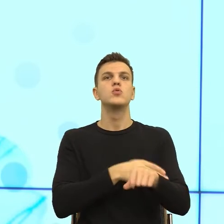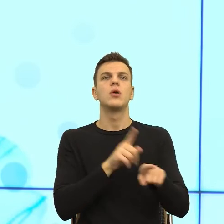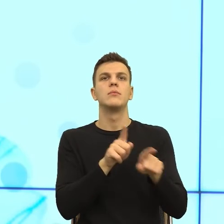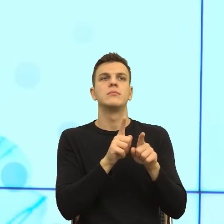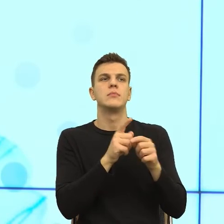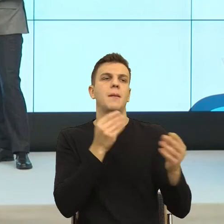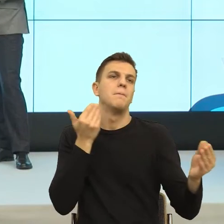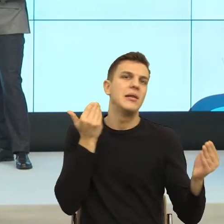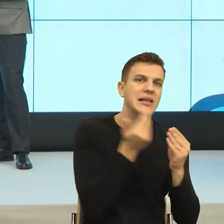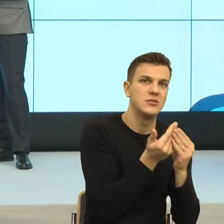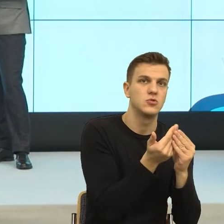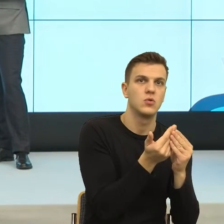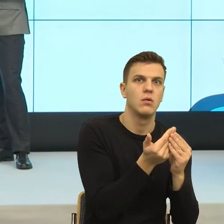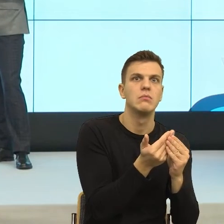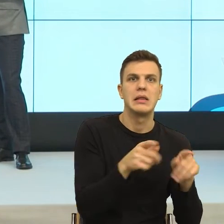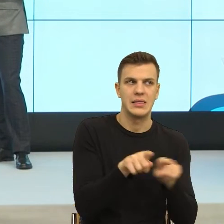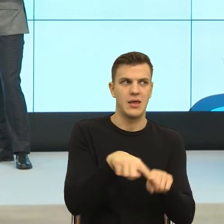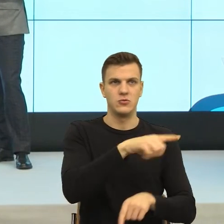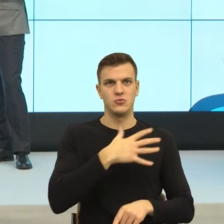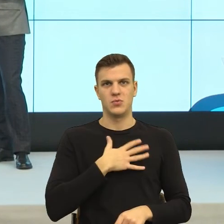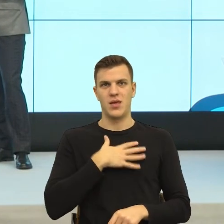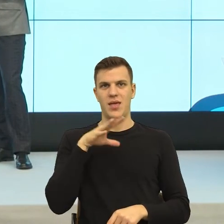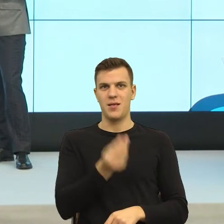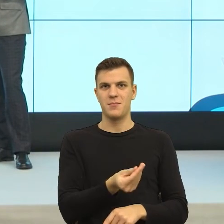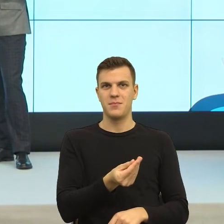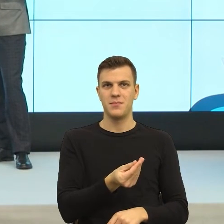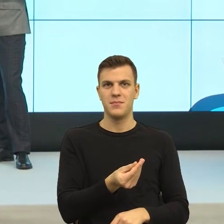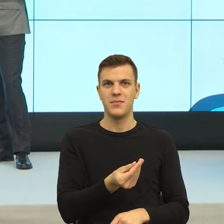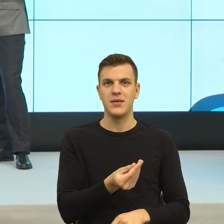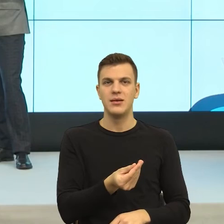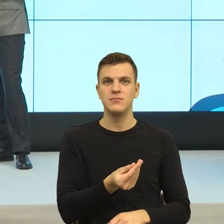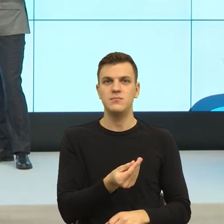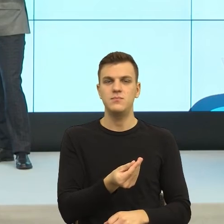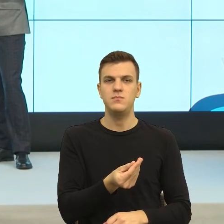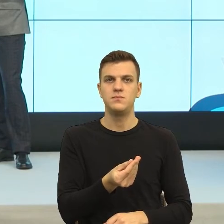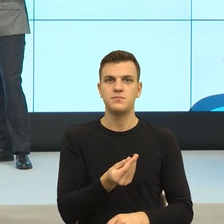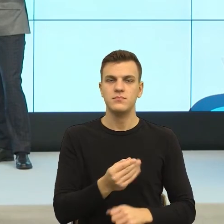...Opowiadałaś o studentce. Tak i to jest ten postulat, bo mi się bardzo podobało to, co Państwo mówili, postulatywnie.